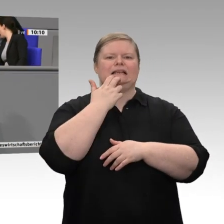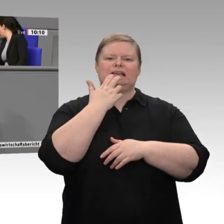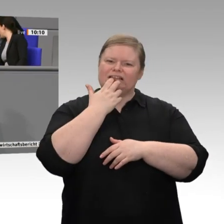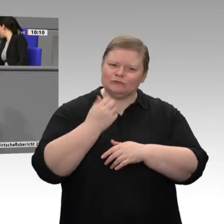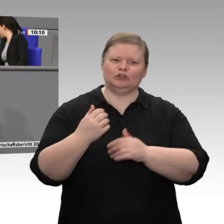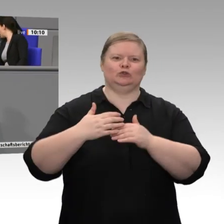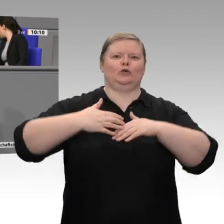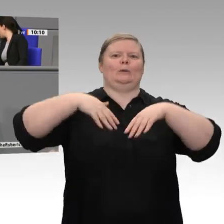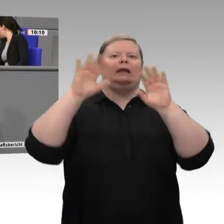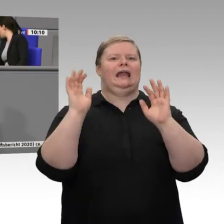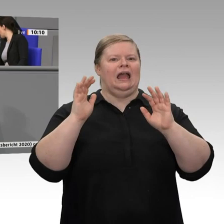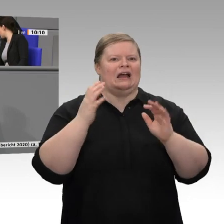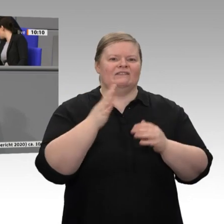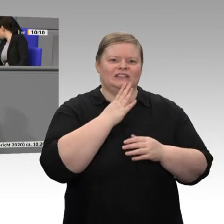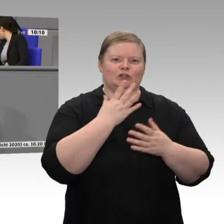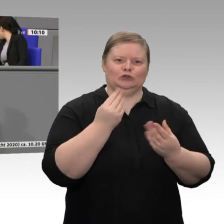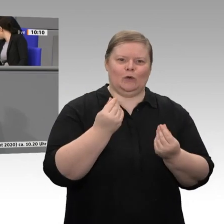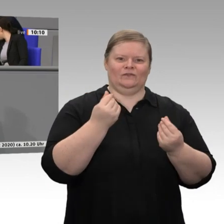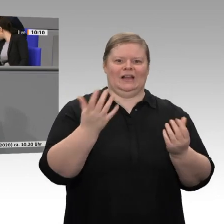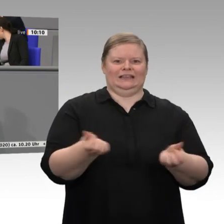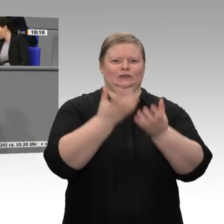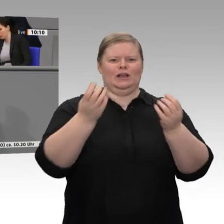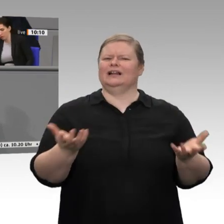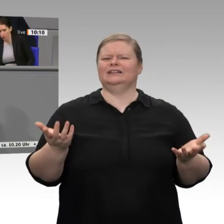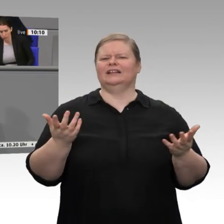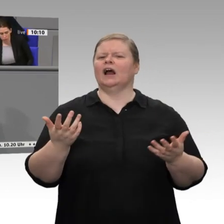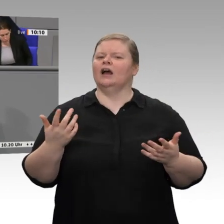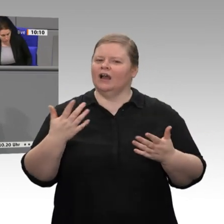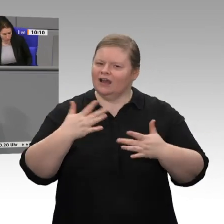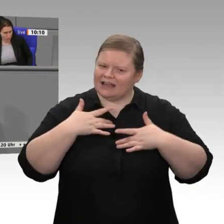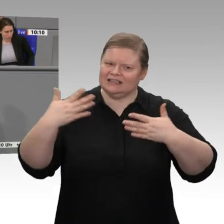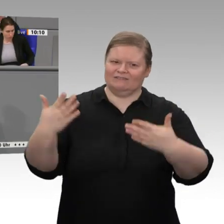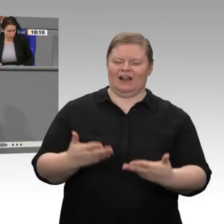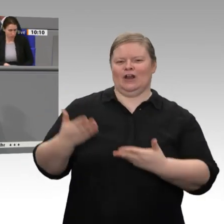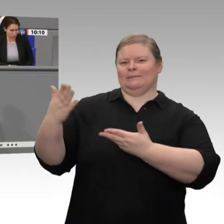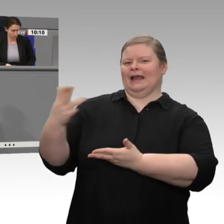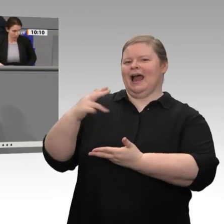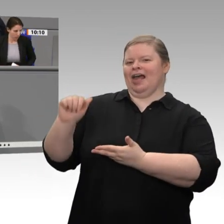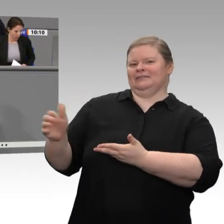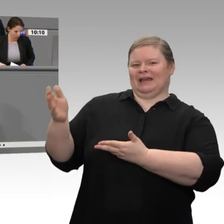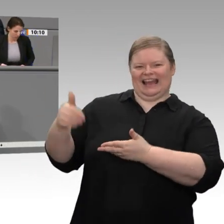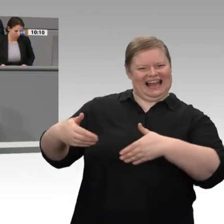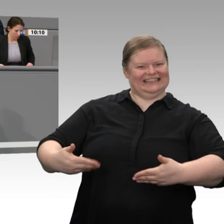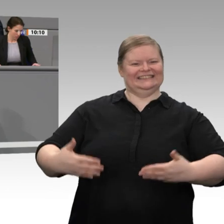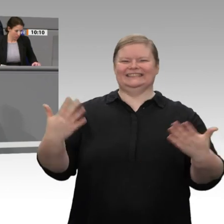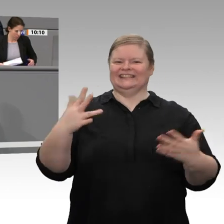wollen - allerdings wäre es auch nicht der richtige Weg, gemäß dem Buch „Das Supermolekül“, das Sie, Herr Theurer, erwähnt haben, eine Technologie sozusagen